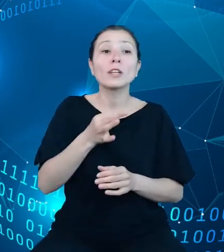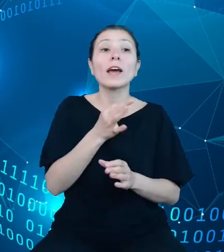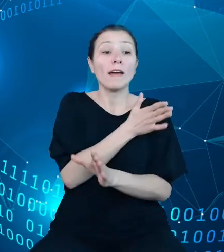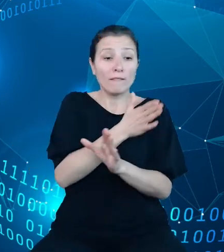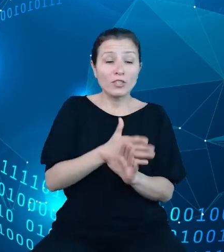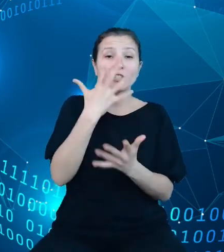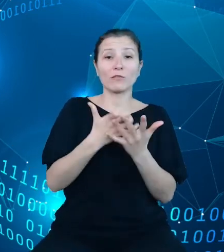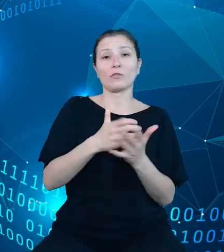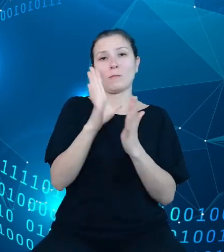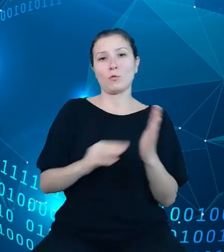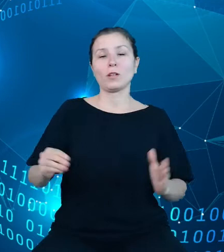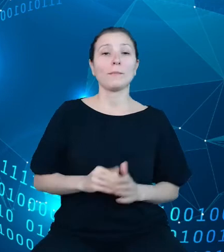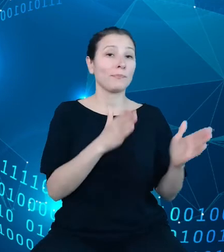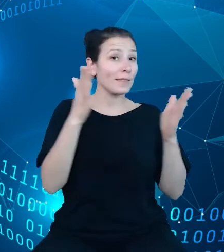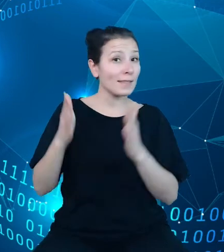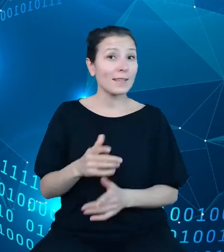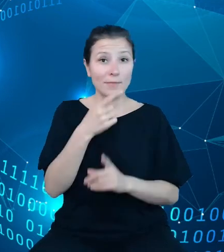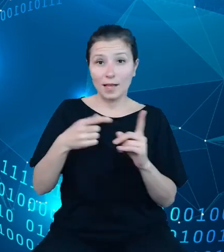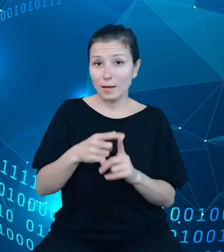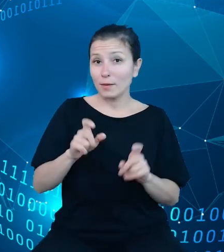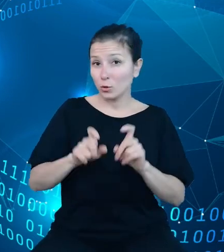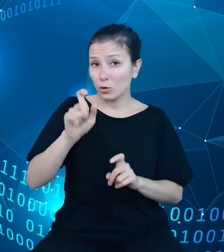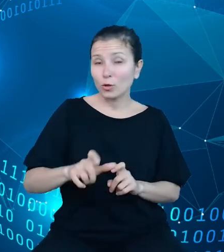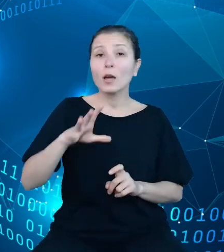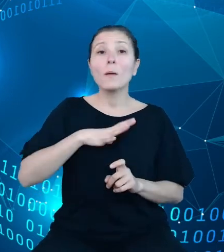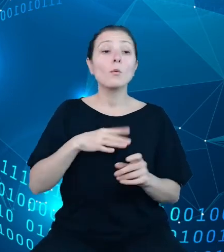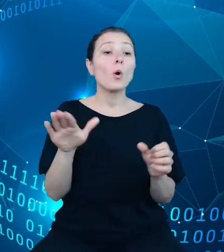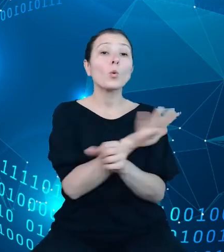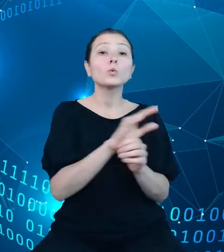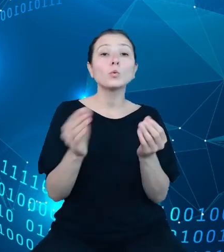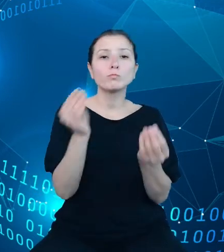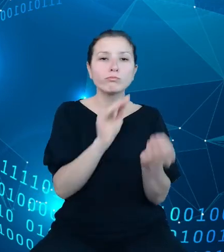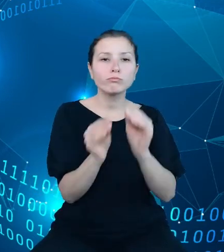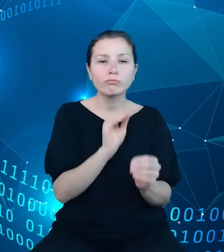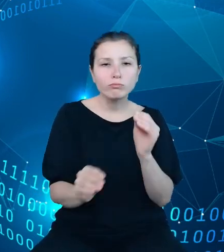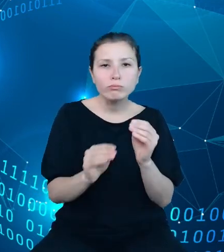Kolejnym krokiem było zasilenie modeli treściami przez ekspertów z Głównego